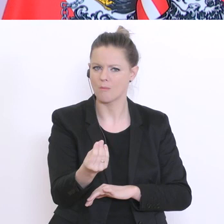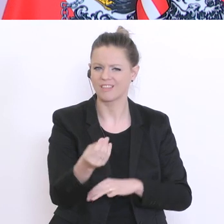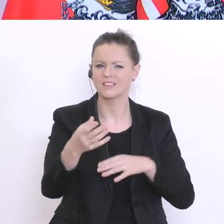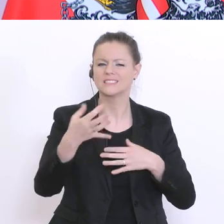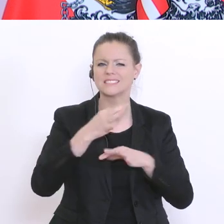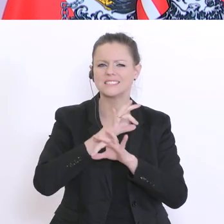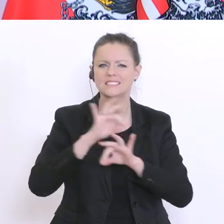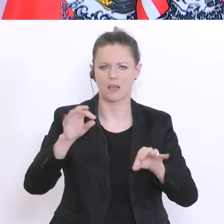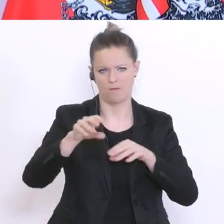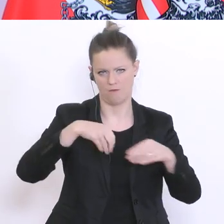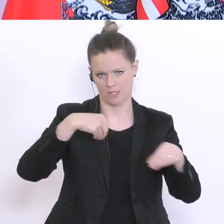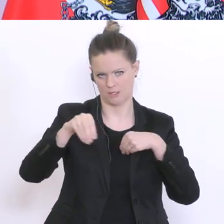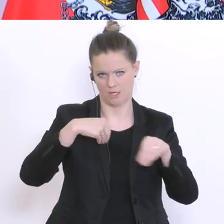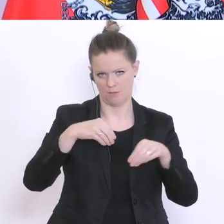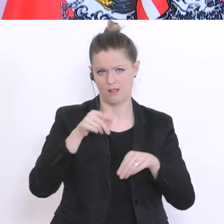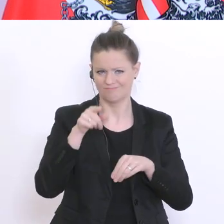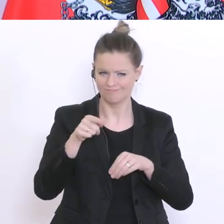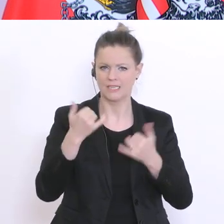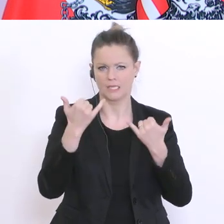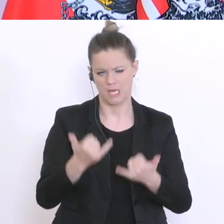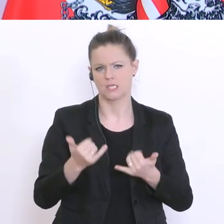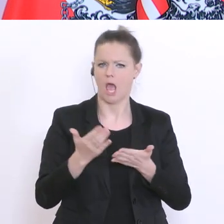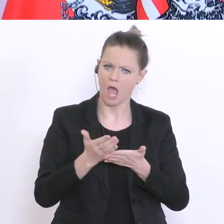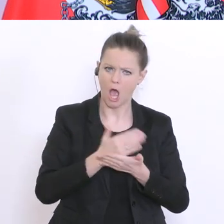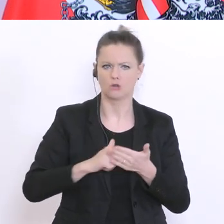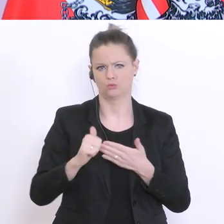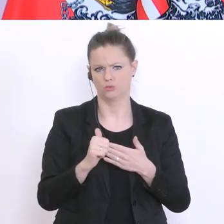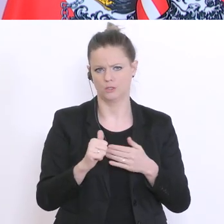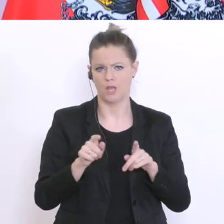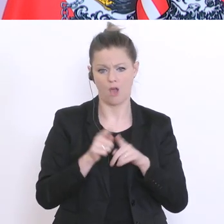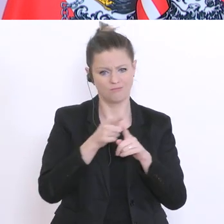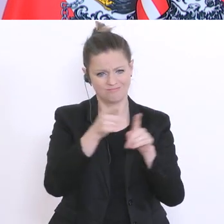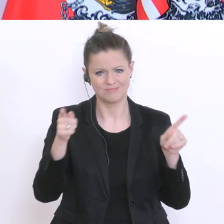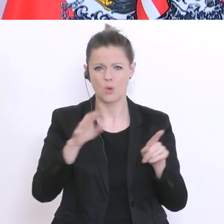auch nutzen, und die Kollegen werden vor Ort diesen Spielraum, glaube ich, auch mit Herz und